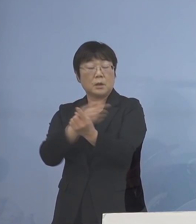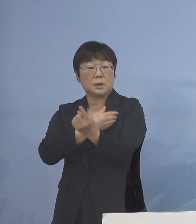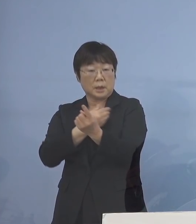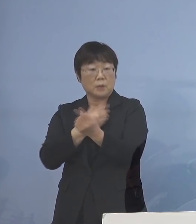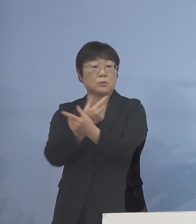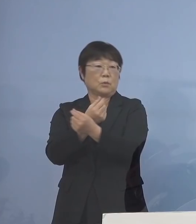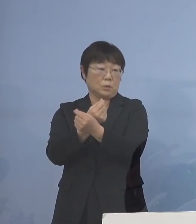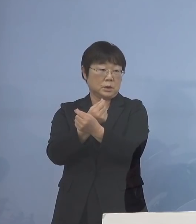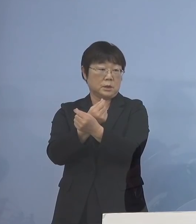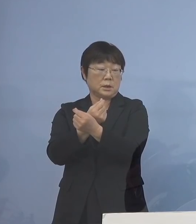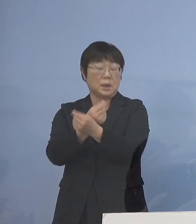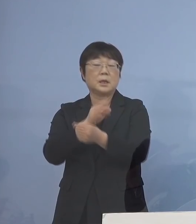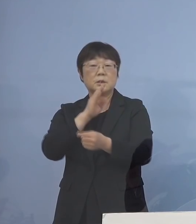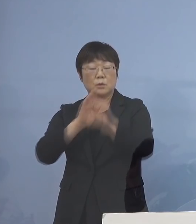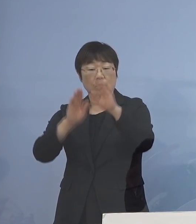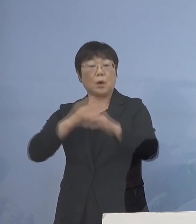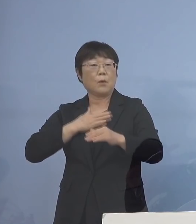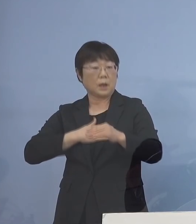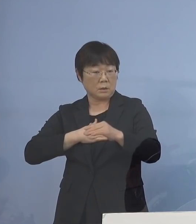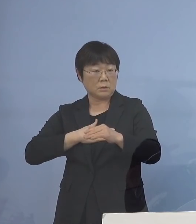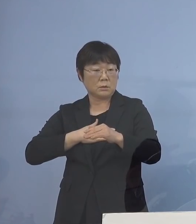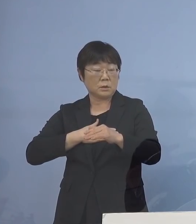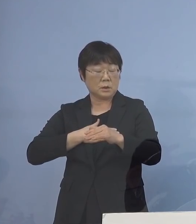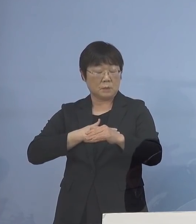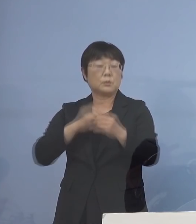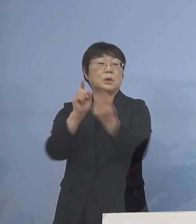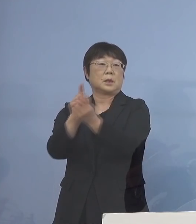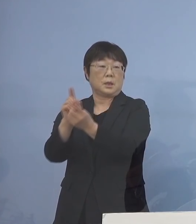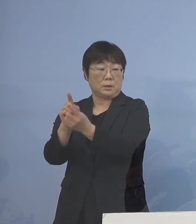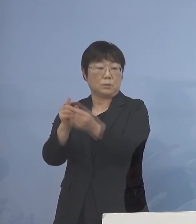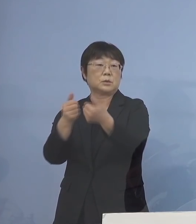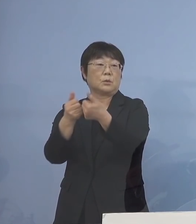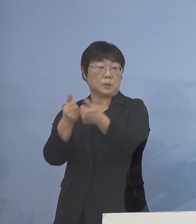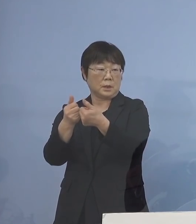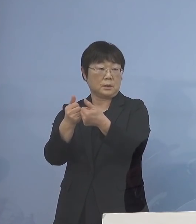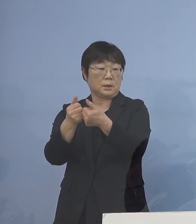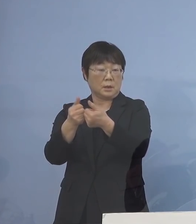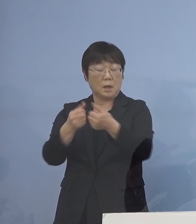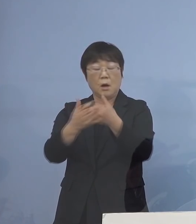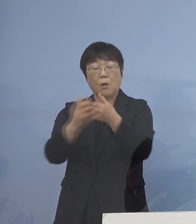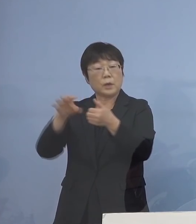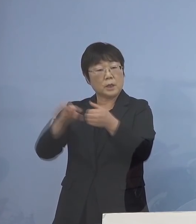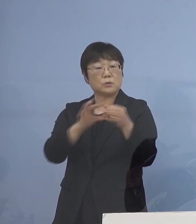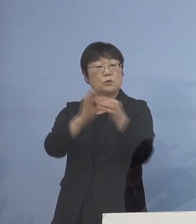また実情の分かったもの同士が ご相談にのって それを今度は保健所につなぐと